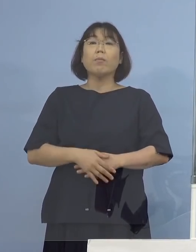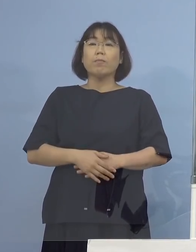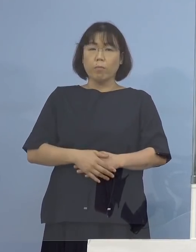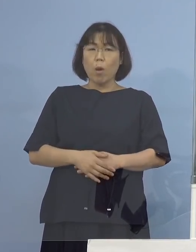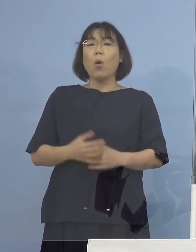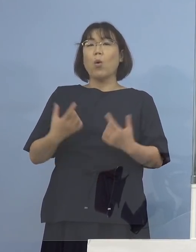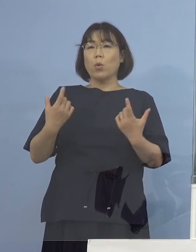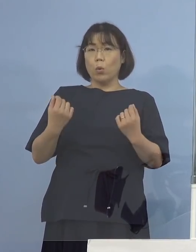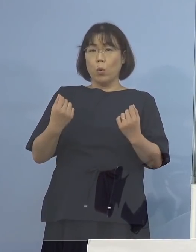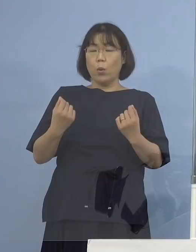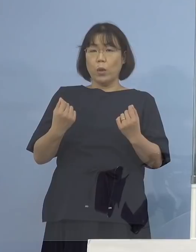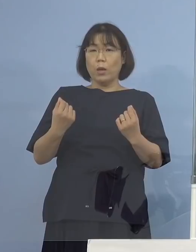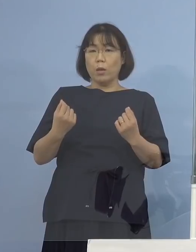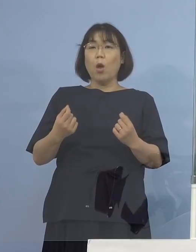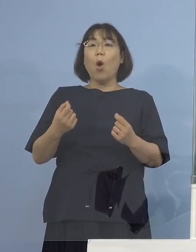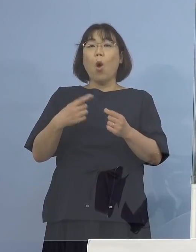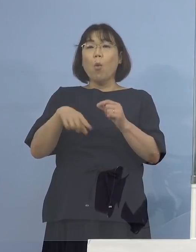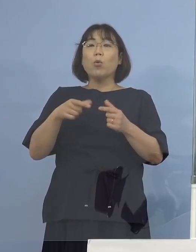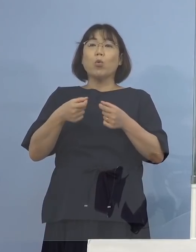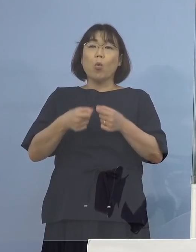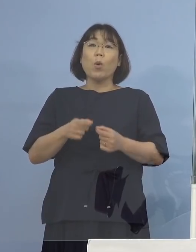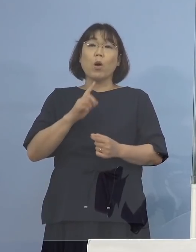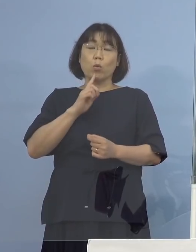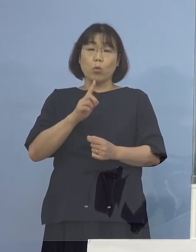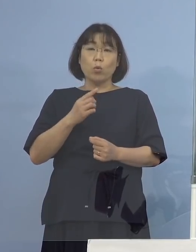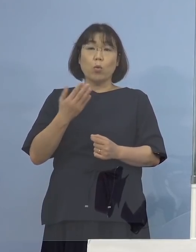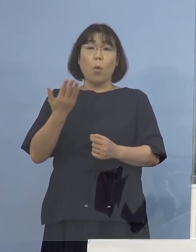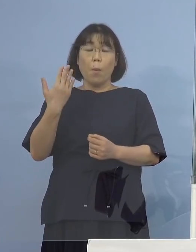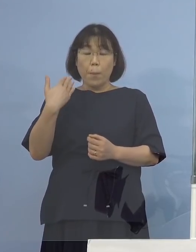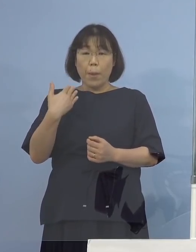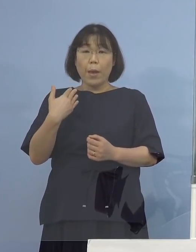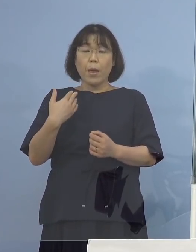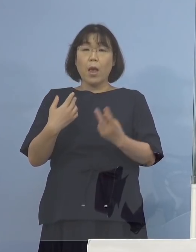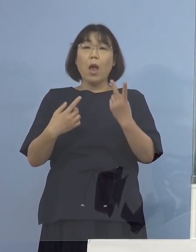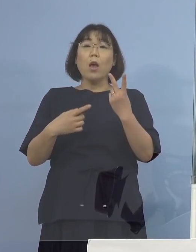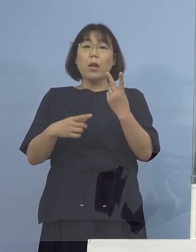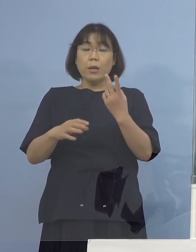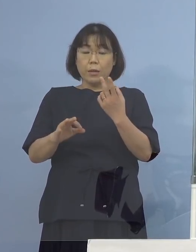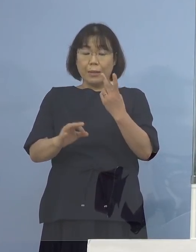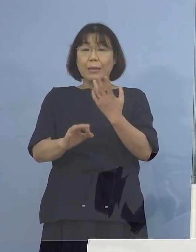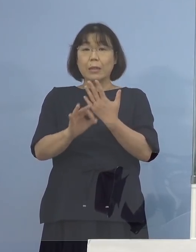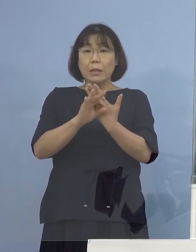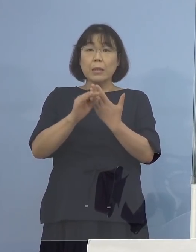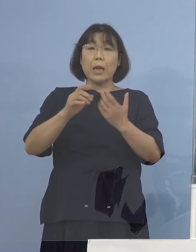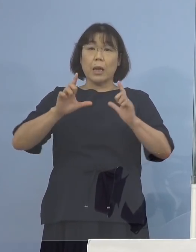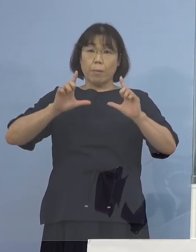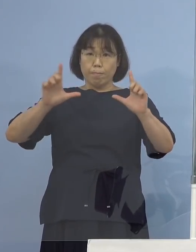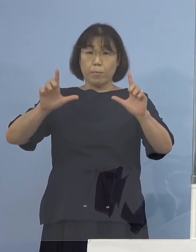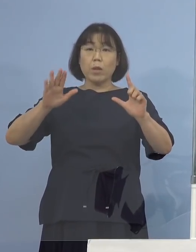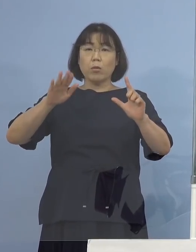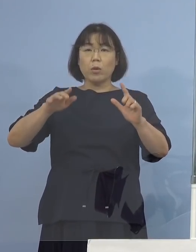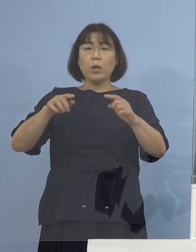この最初の2例が発表になった時に 申し上げたと思うんですが まずお一人が持ち込まれた